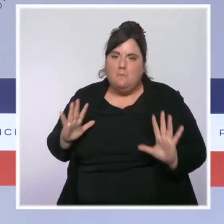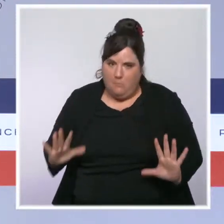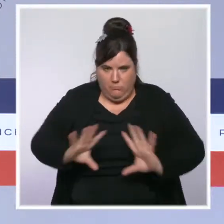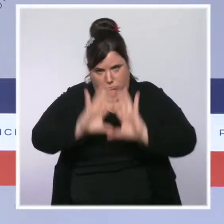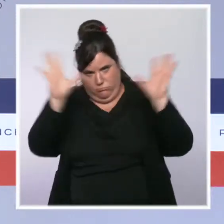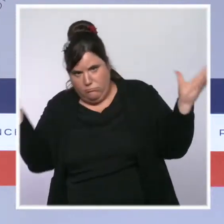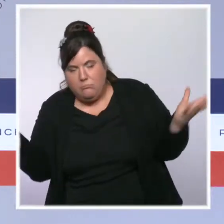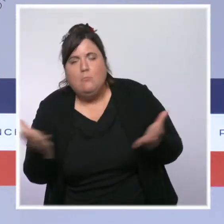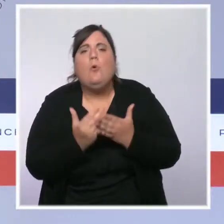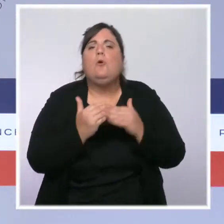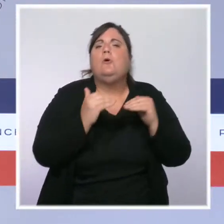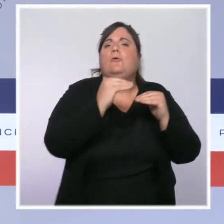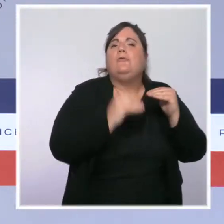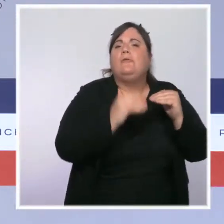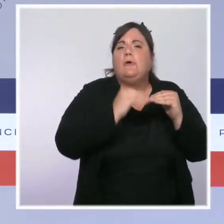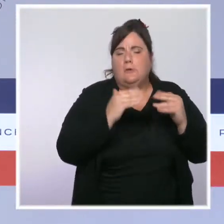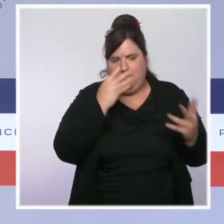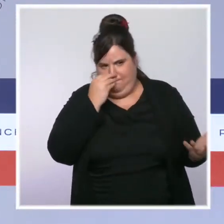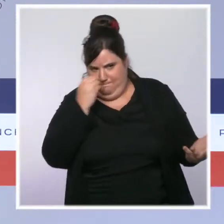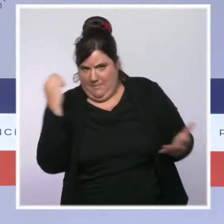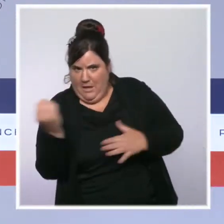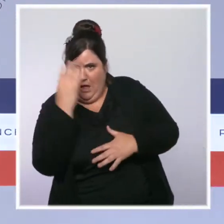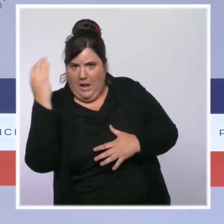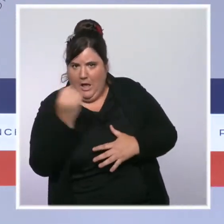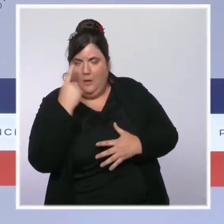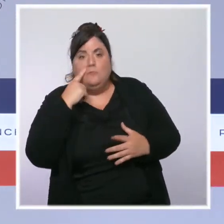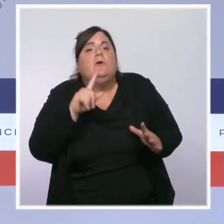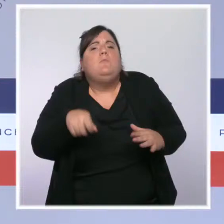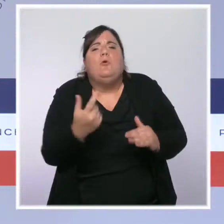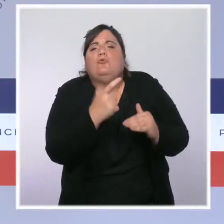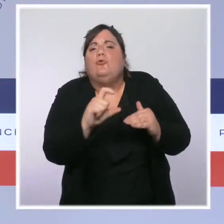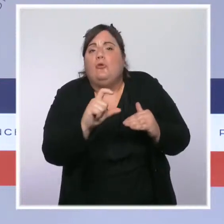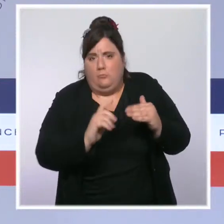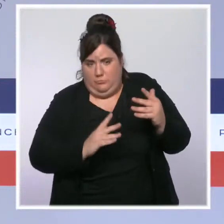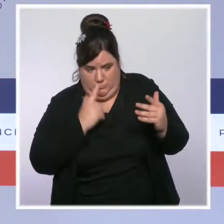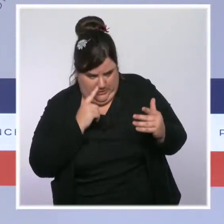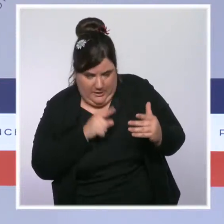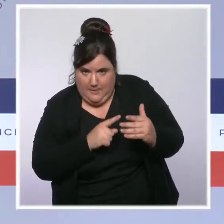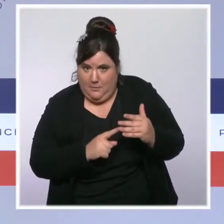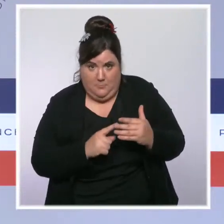de 200 dans une seule région métropolitaine. Dans la région Sud Provence-Alpes-Côte d'Azur,